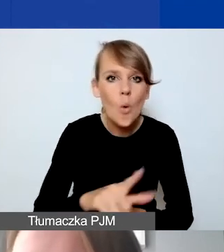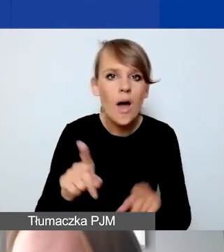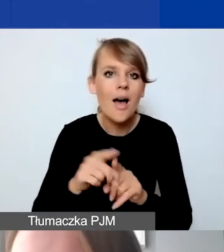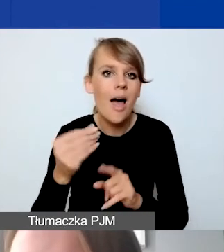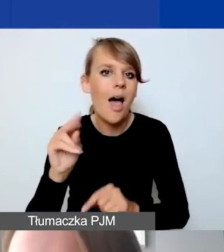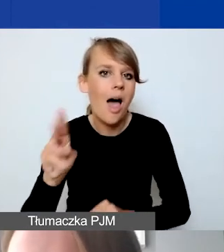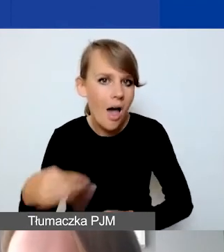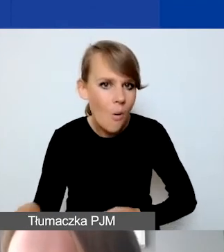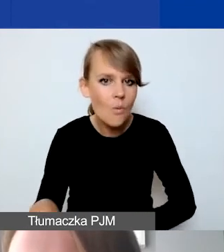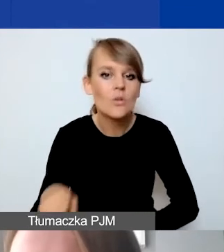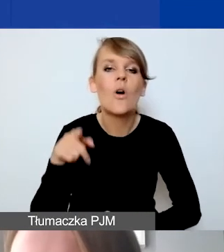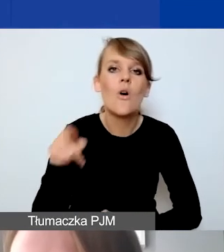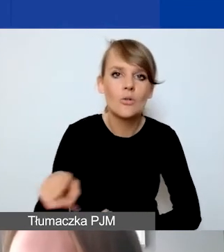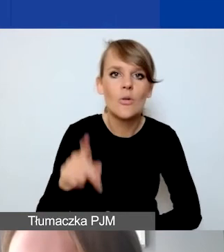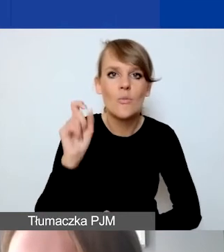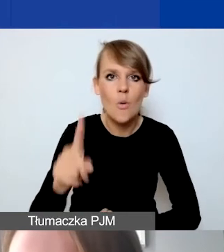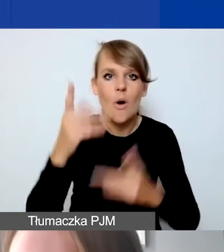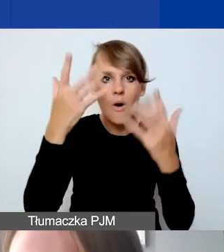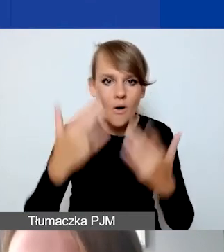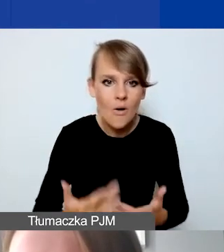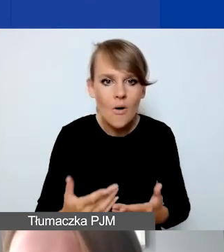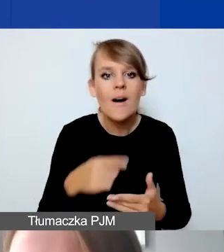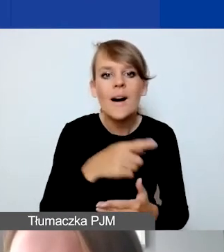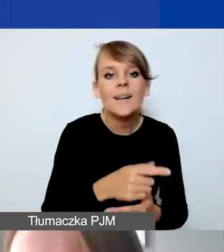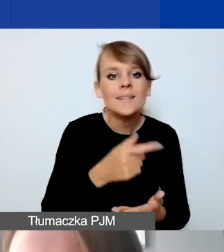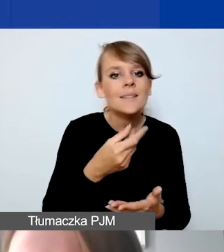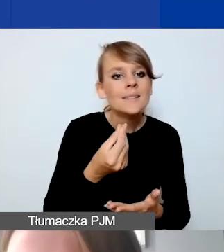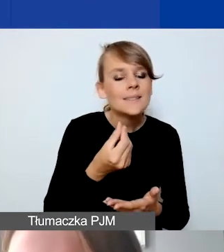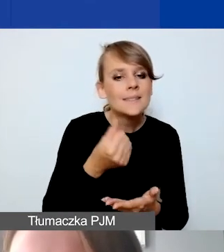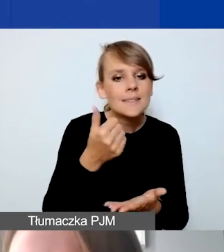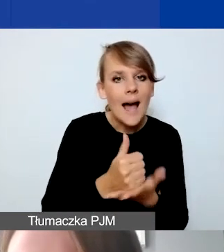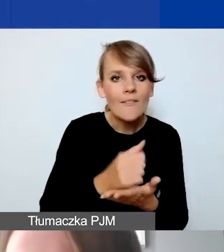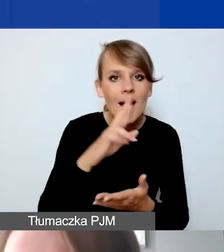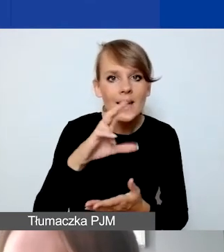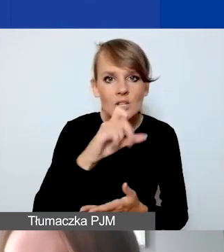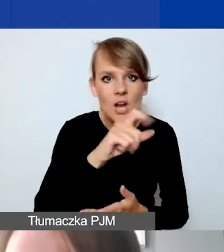są wyliczane, stawka ryczałtowa, od sumy kosztów personelu.